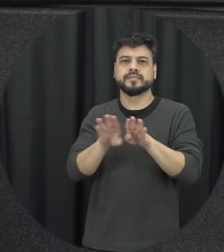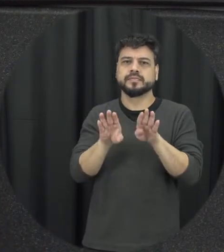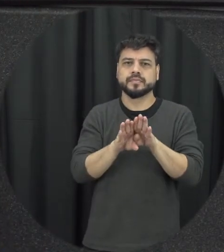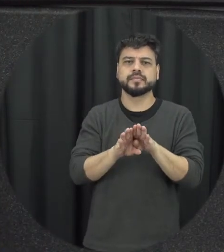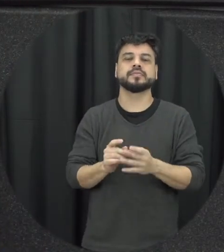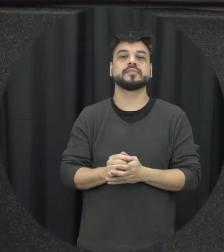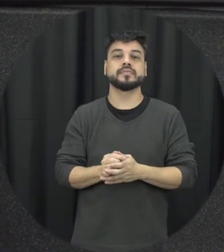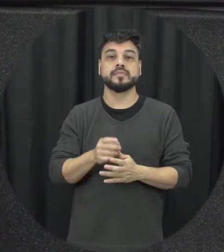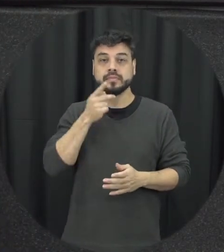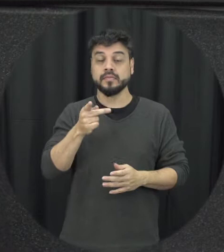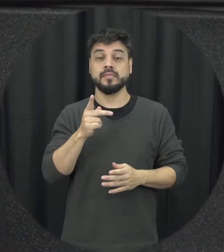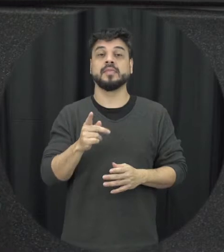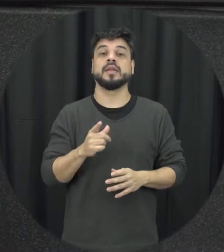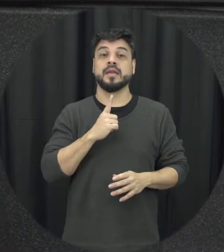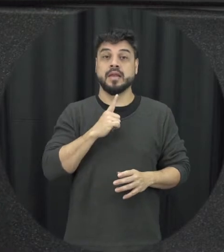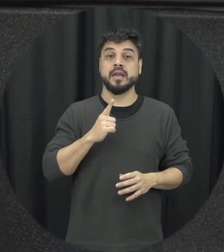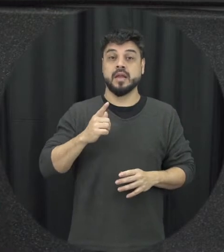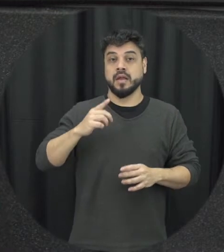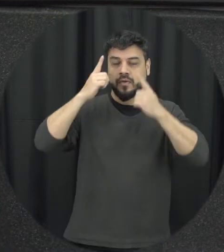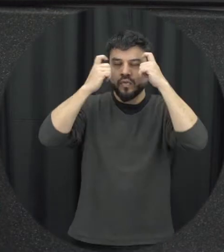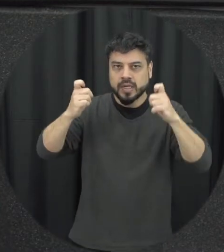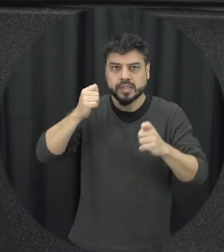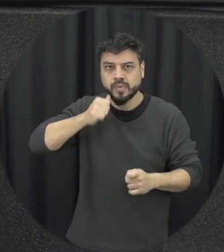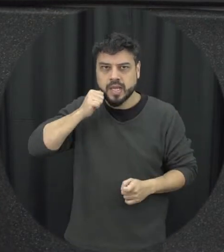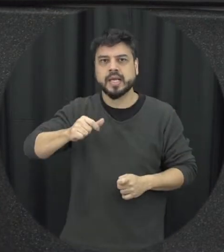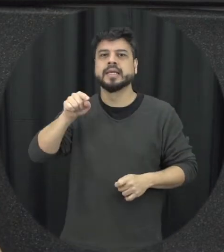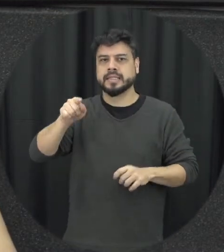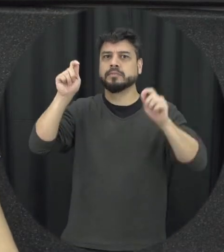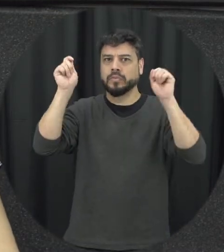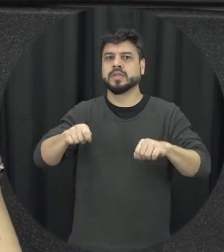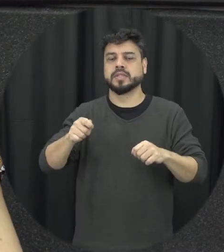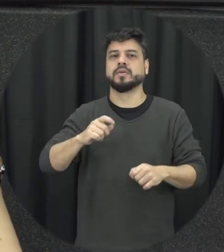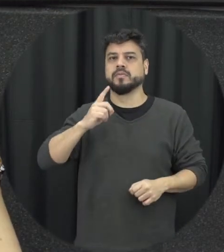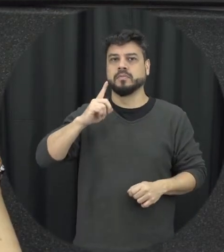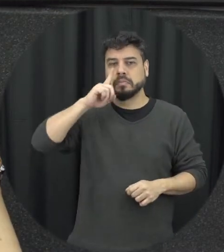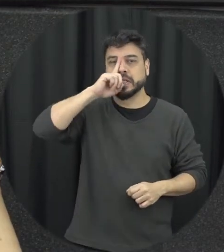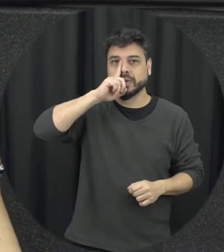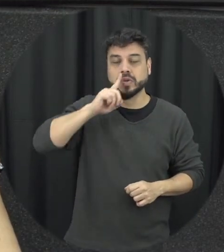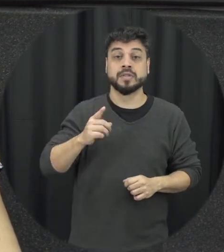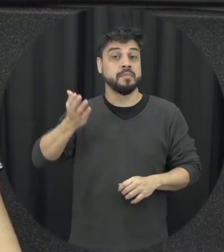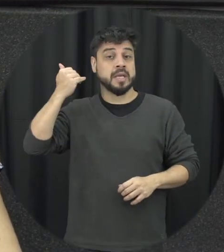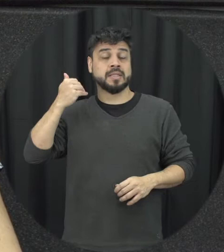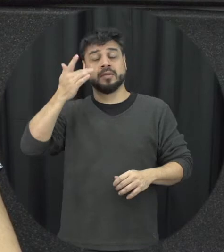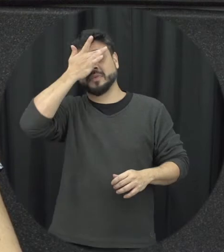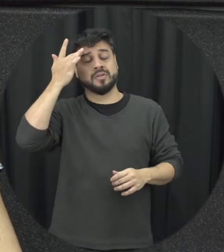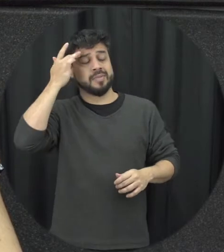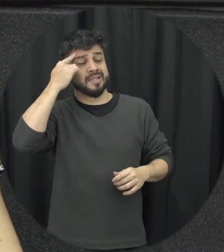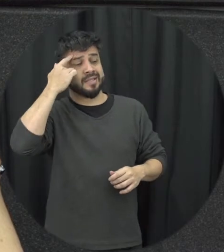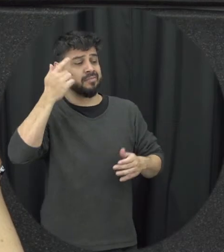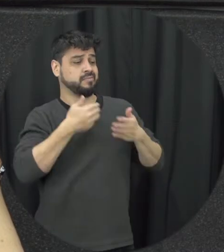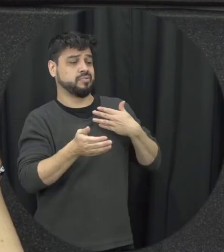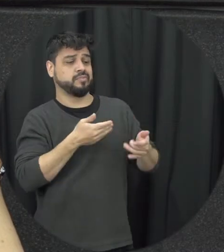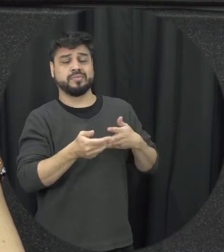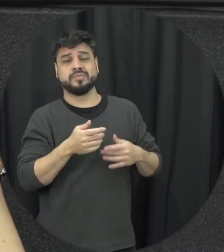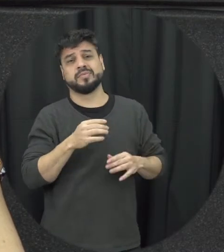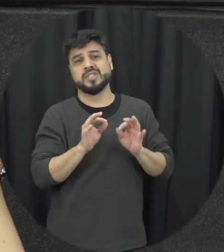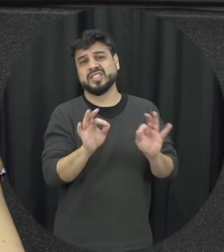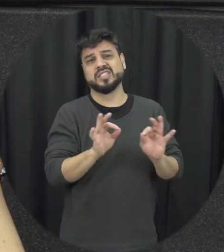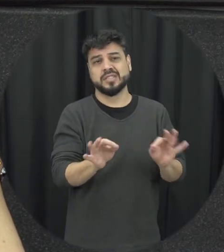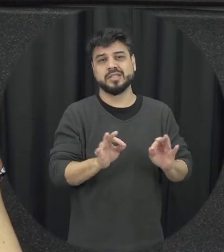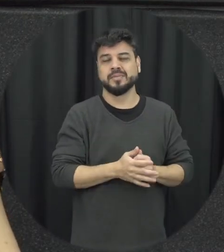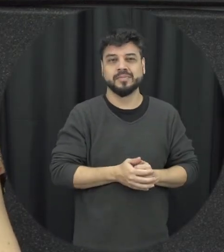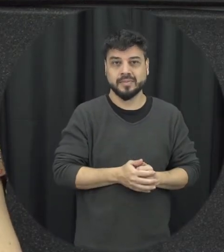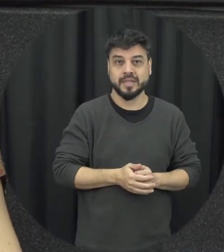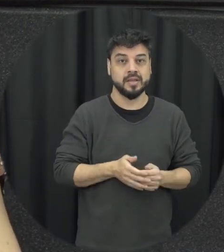a lista antigamente se a gente fosse olhar a gente tinha as penas pecuniárias né onde situações de